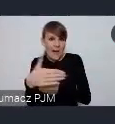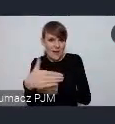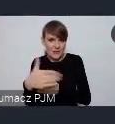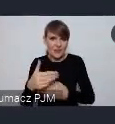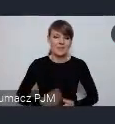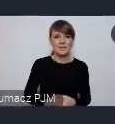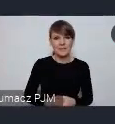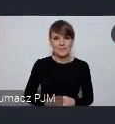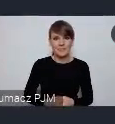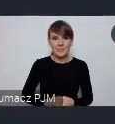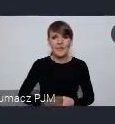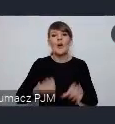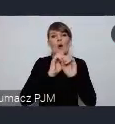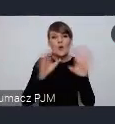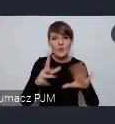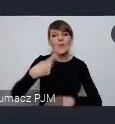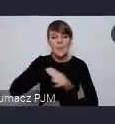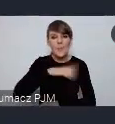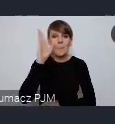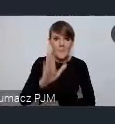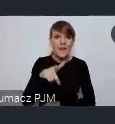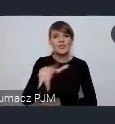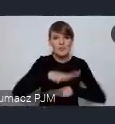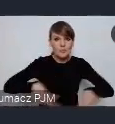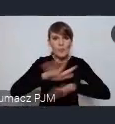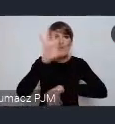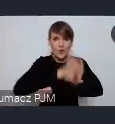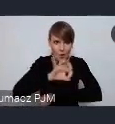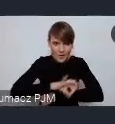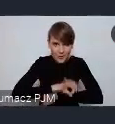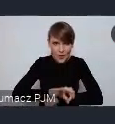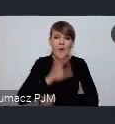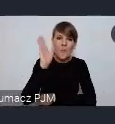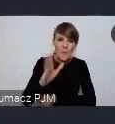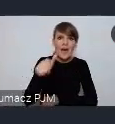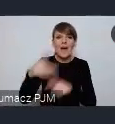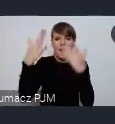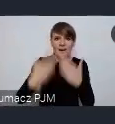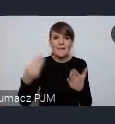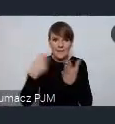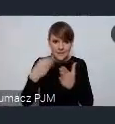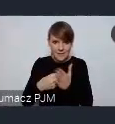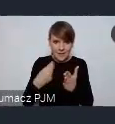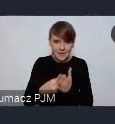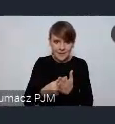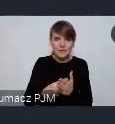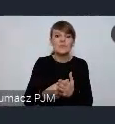Oczywiście no będziemy projektować tą przestrzeń i wyceniać jakie mamy możliwości